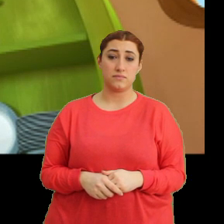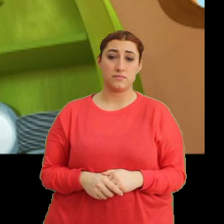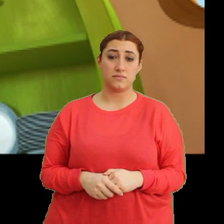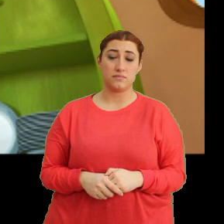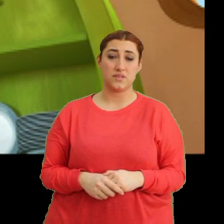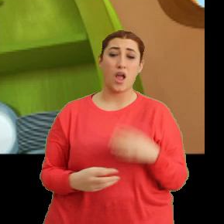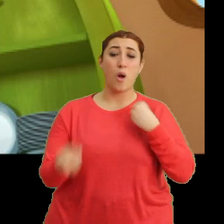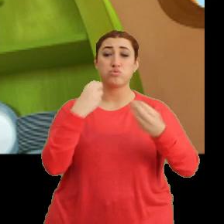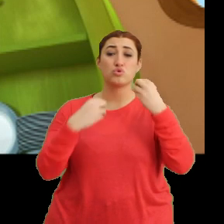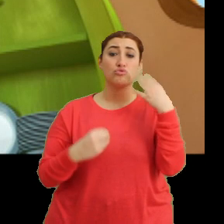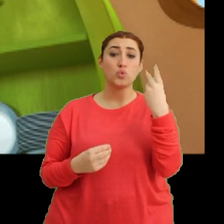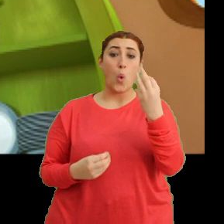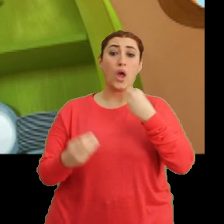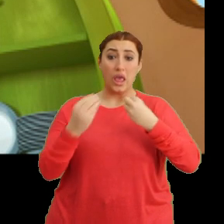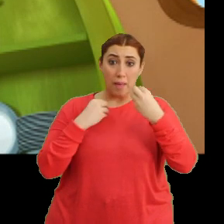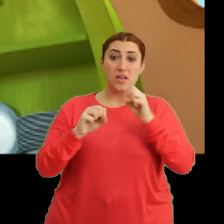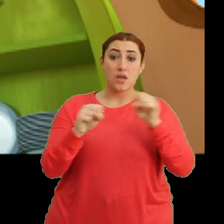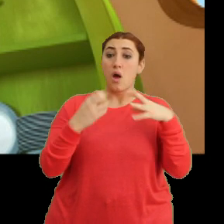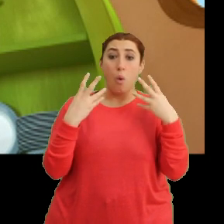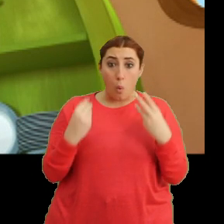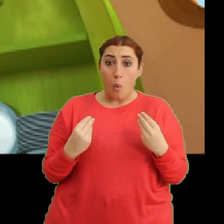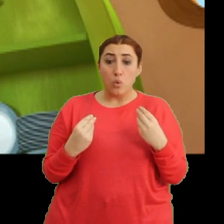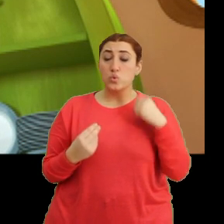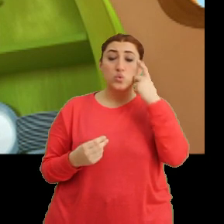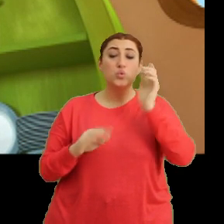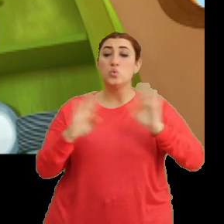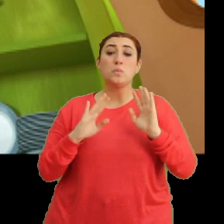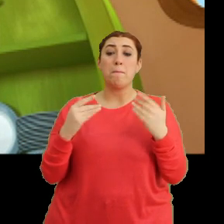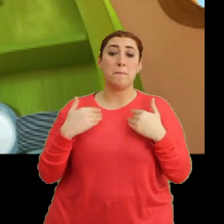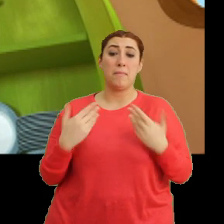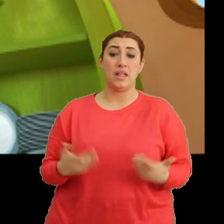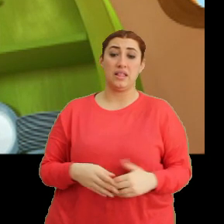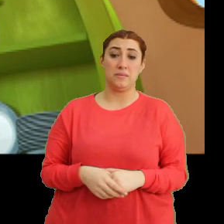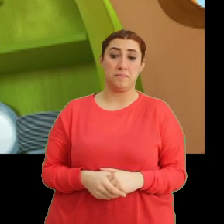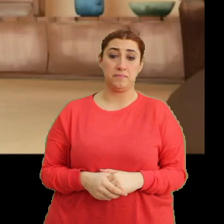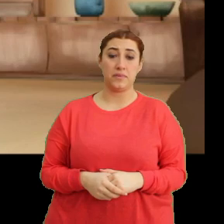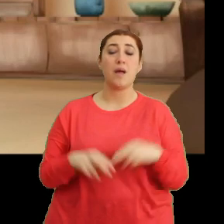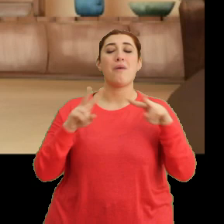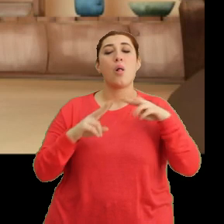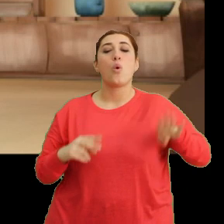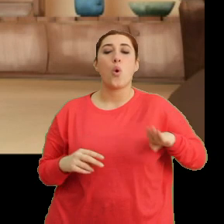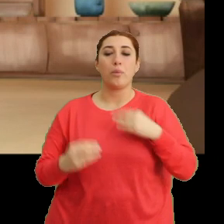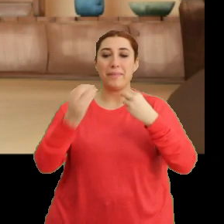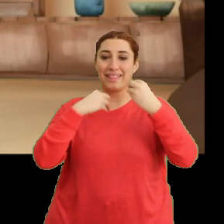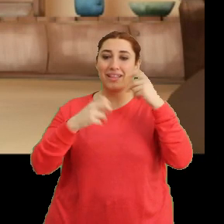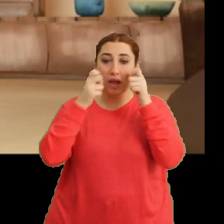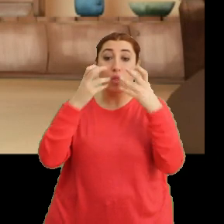Abur cuburun fazlasının... ...zararlı olabileceğini düşünemedim. Mantar oğlum, yediklerine dikkat etmezsen...